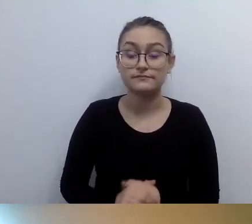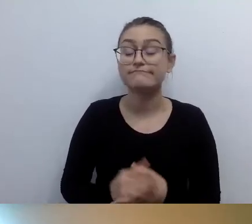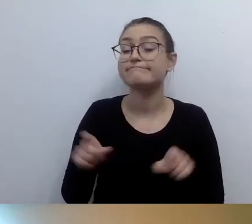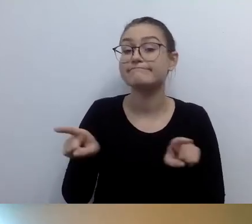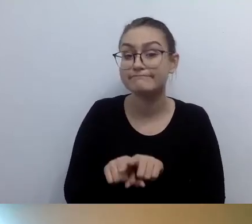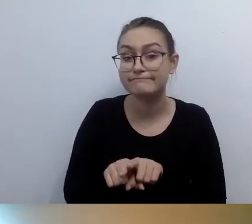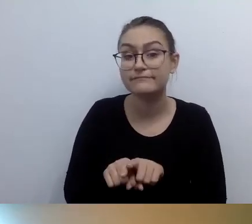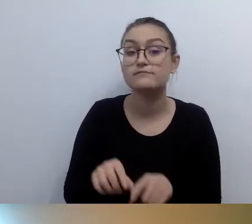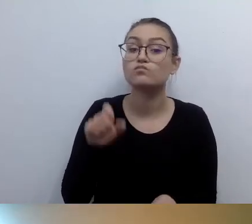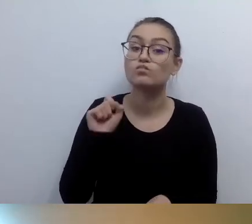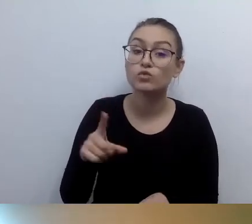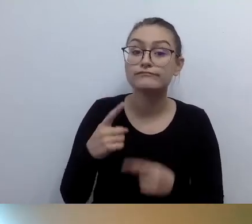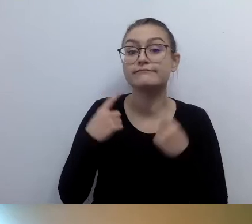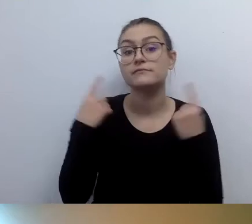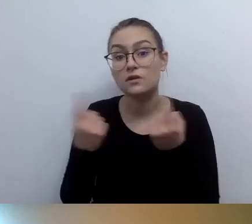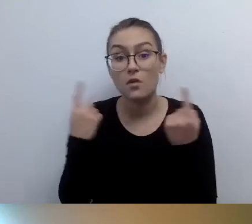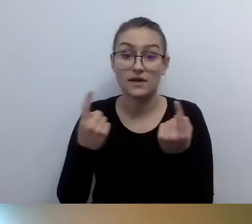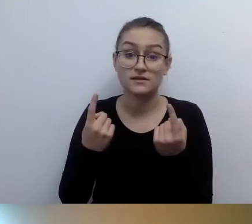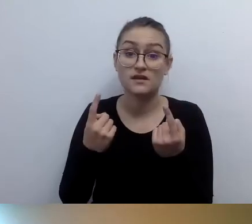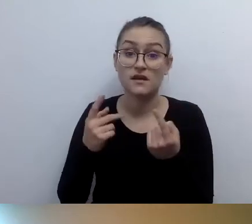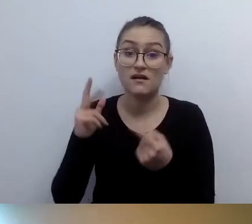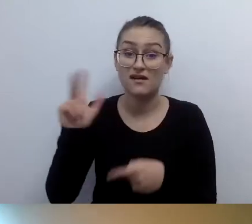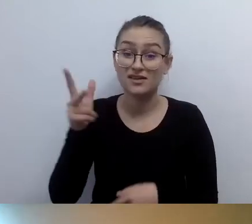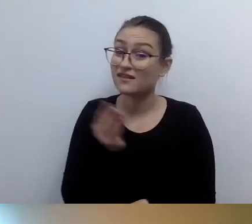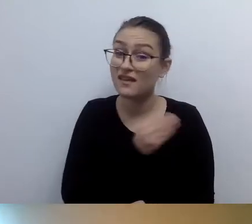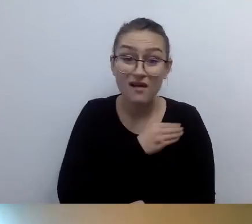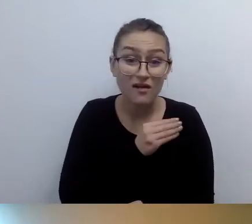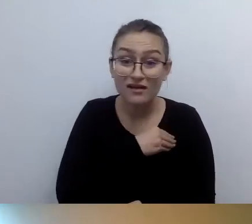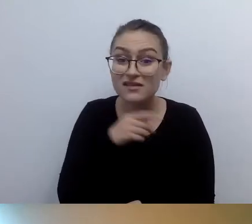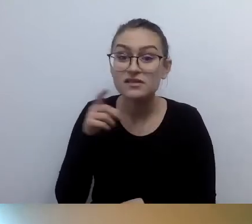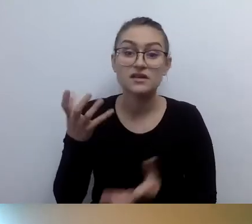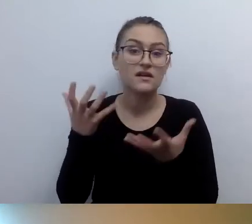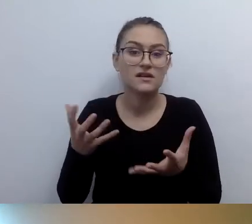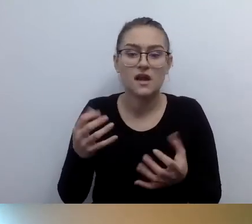Ktoś żąda kosmicznych pieniędzy za zainstalowanie pętli indukcyjnych.